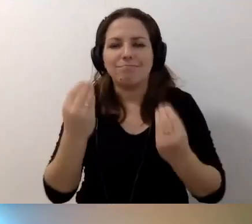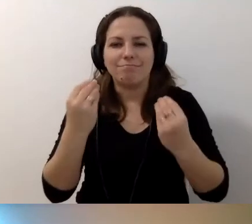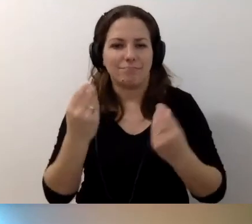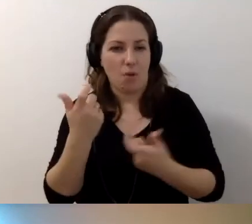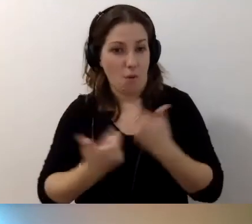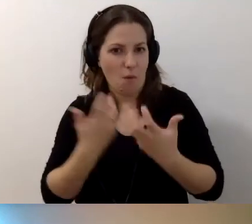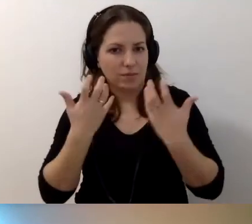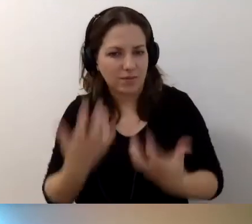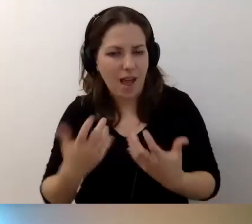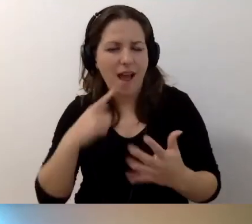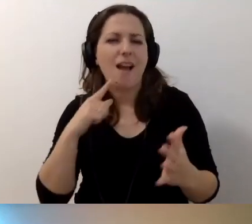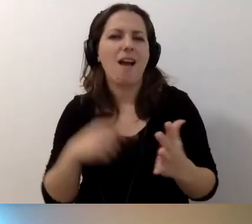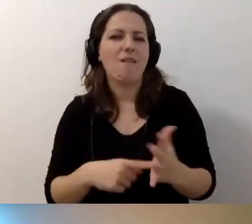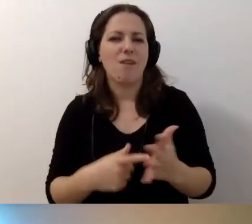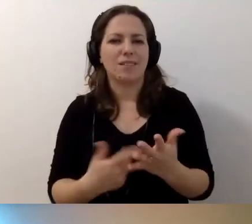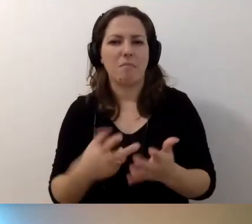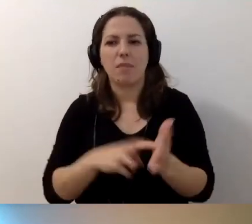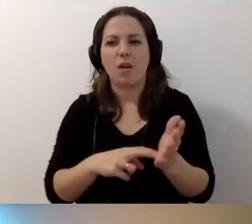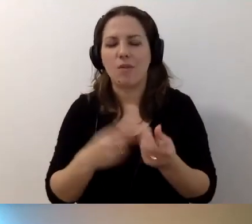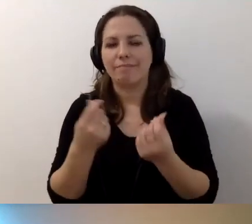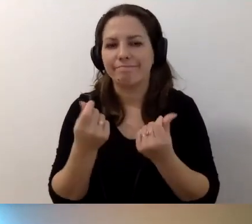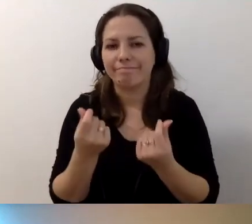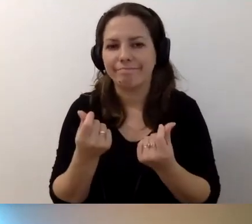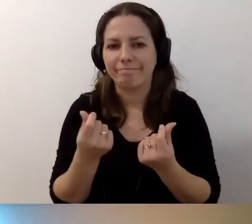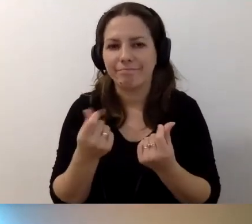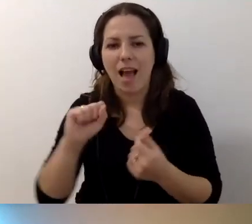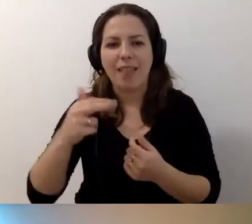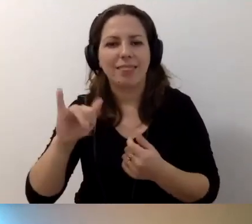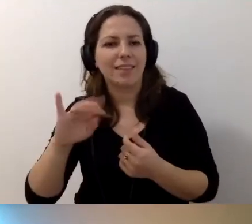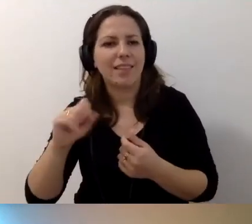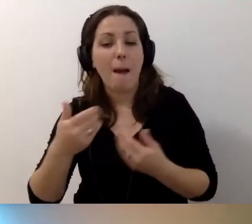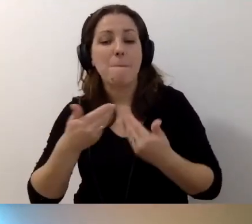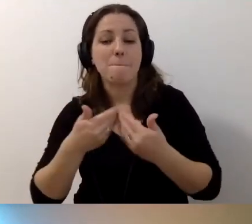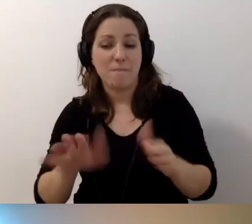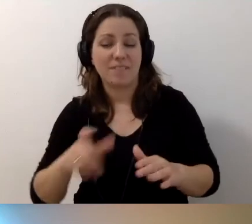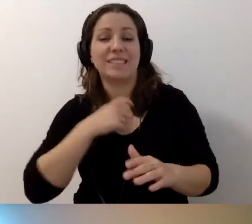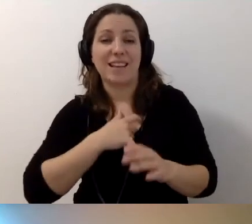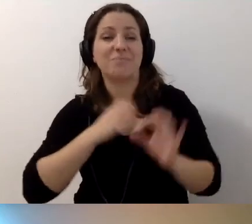Ale brakuje środków. Anita pięknie napisała: Otwarte serducha mamy,